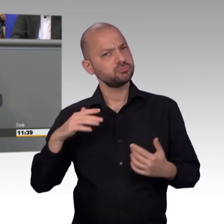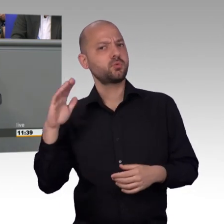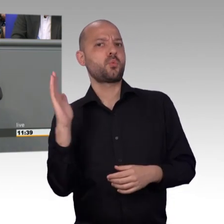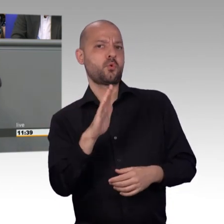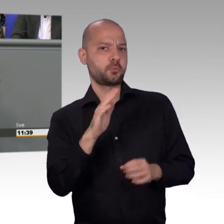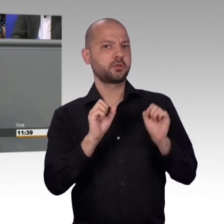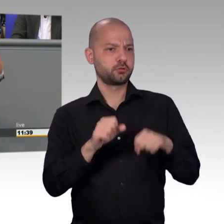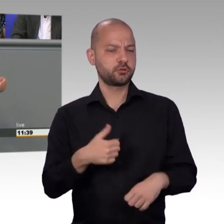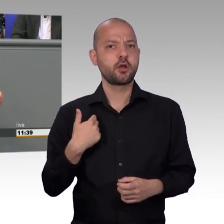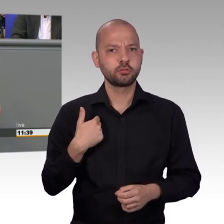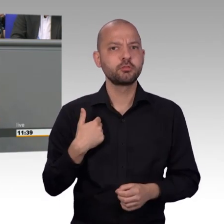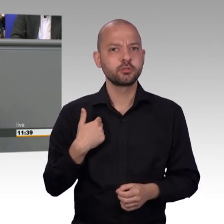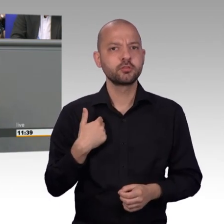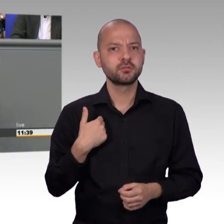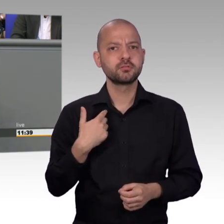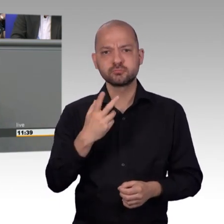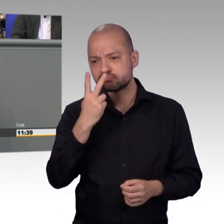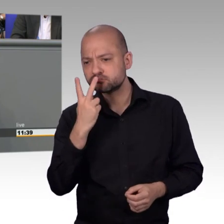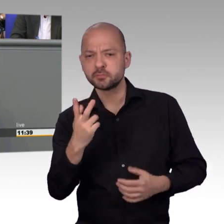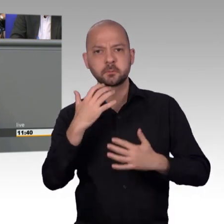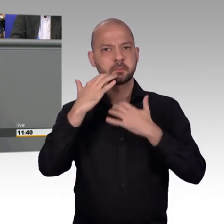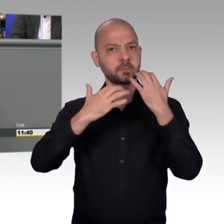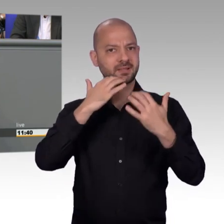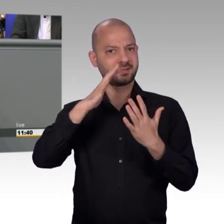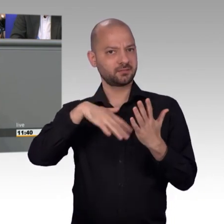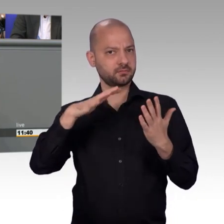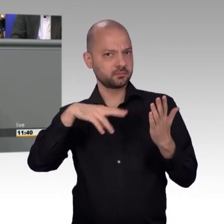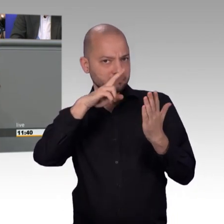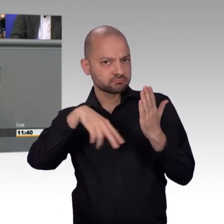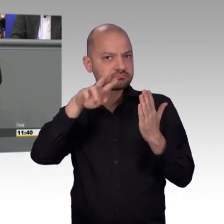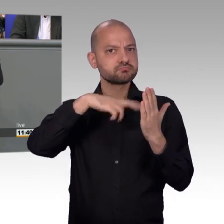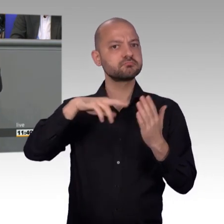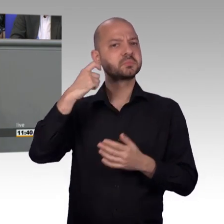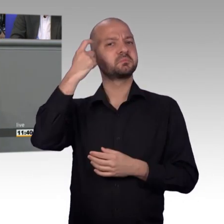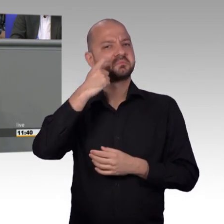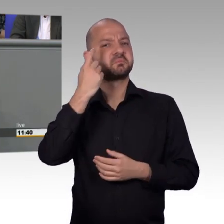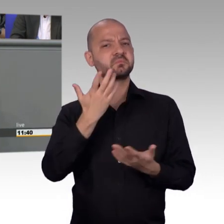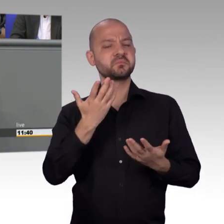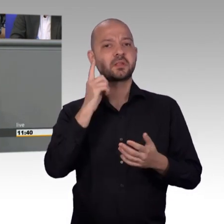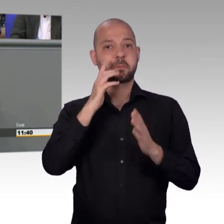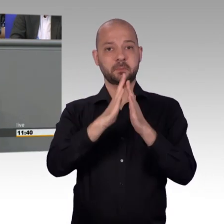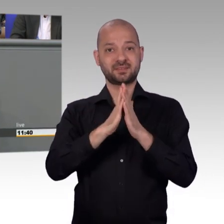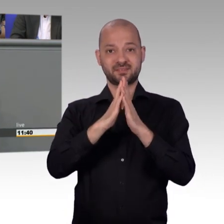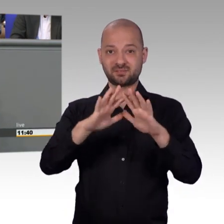Ich fordere auch keine Frauenquote für Petitionen. Aber das fällt halt auf und vielleicht kann da irgendjemand